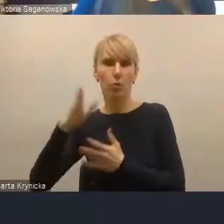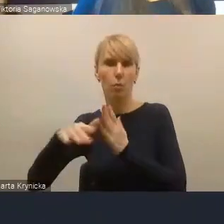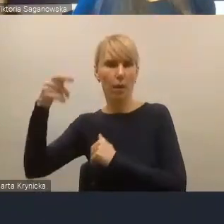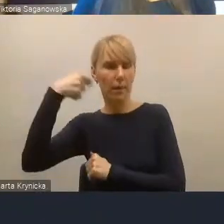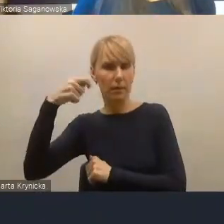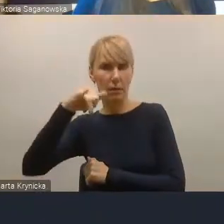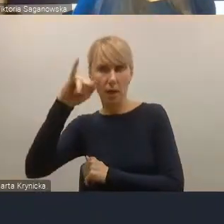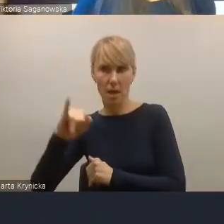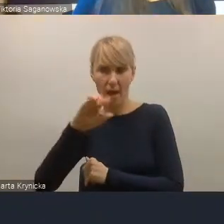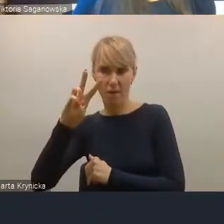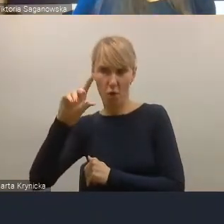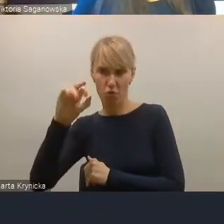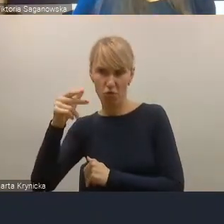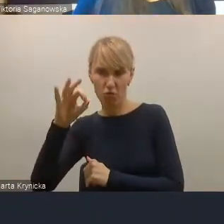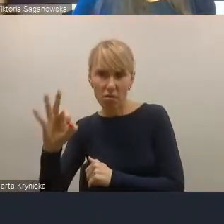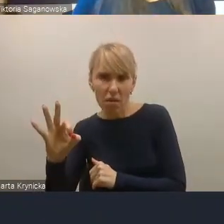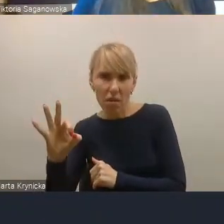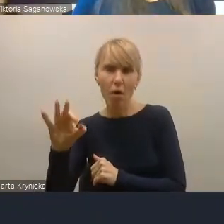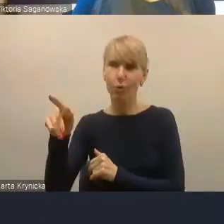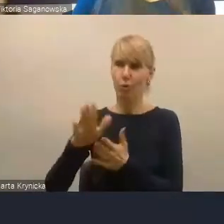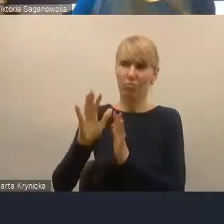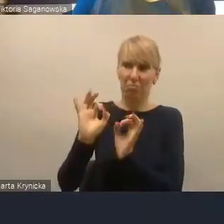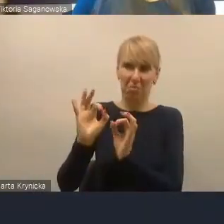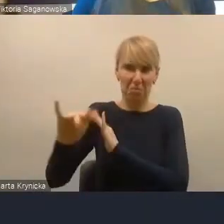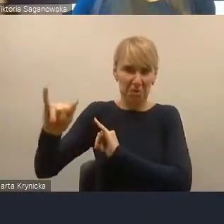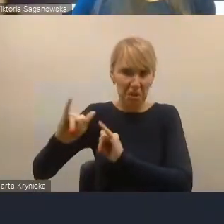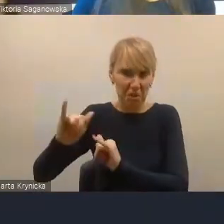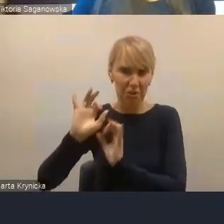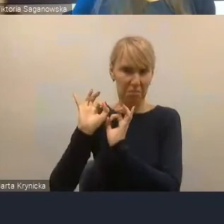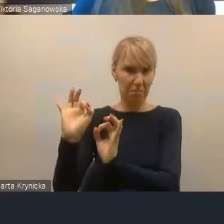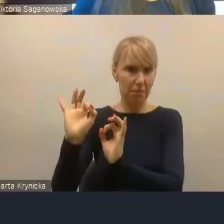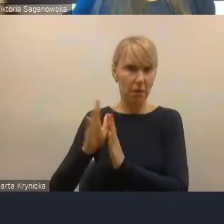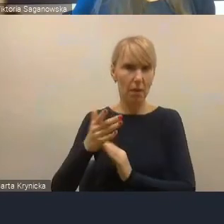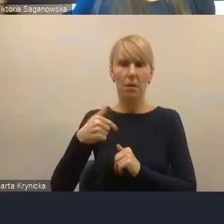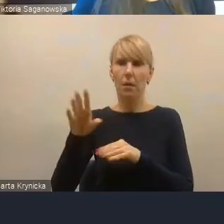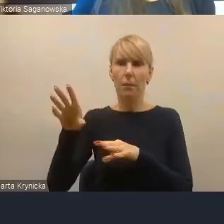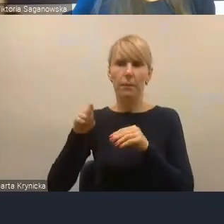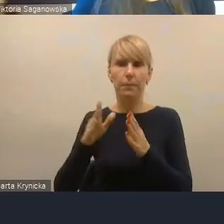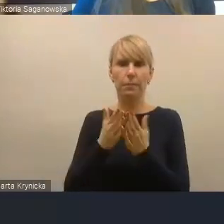bardzo dobrze tym miastem zarządza i po początkowym traktowaniu przez kolegów z sąsiedztwa,